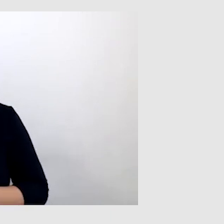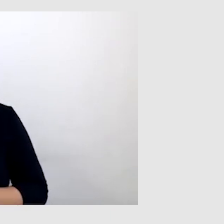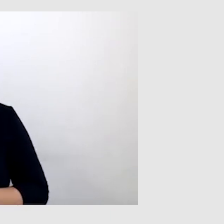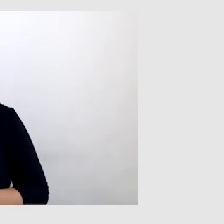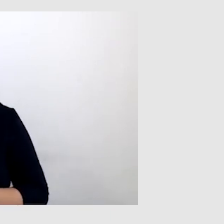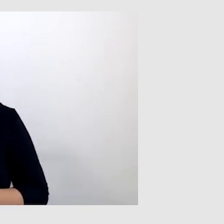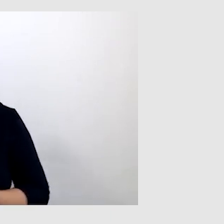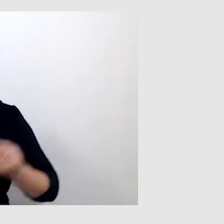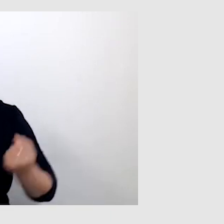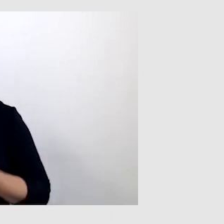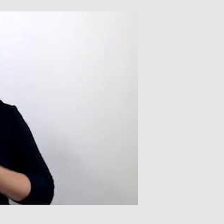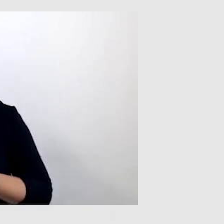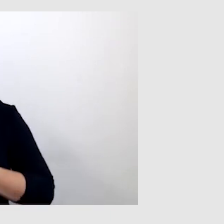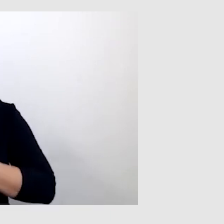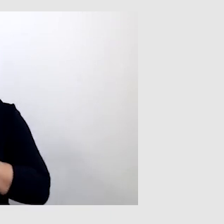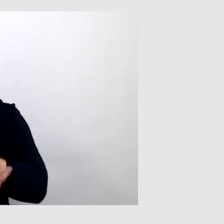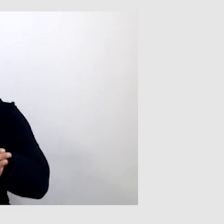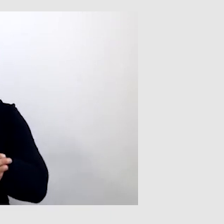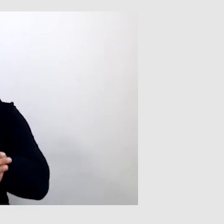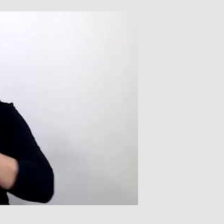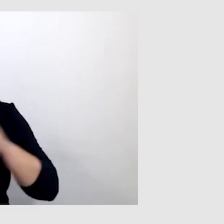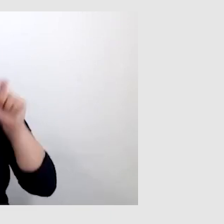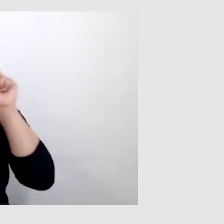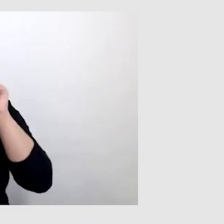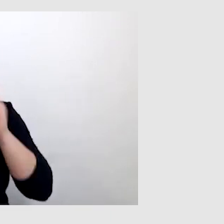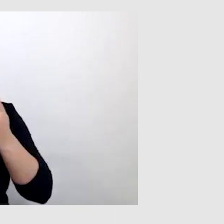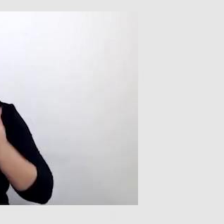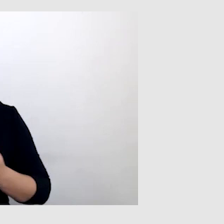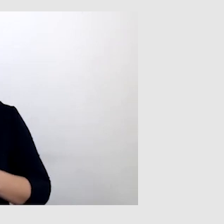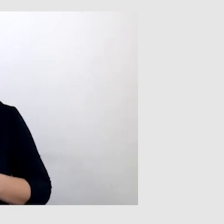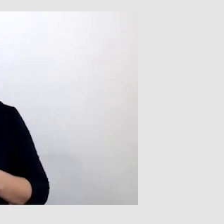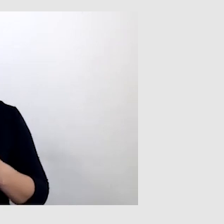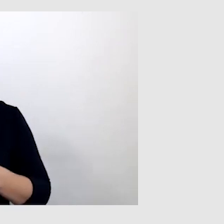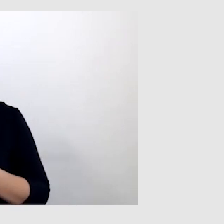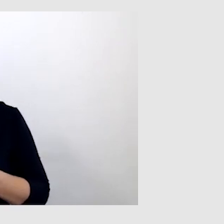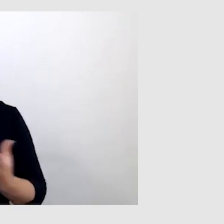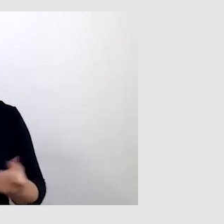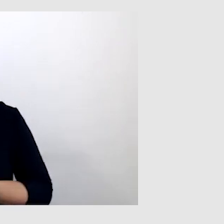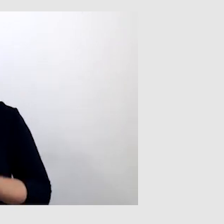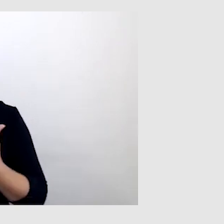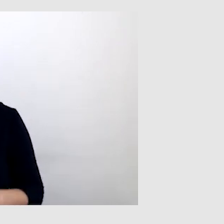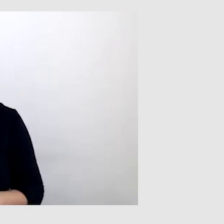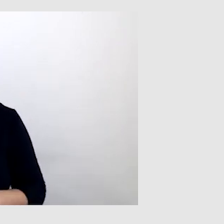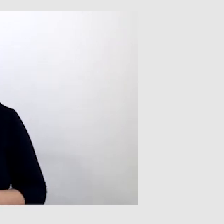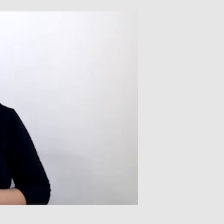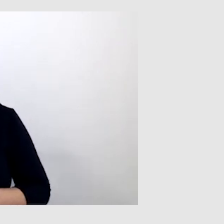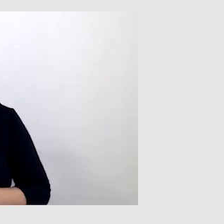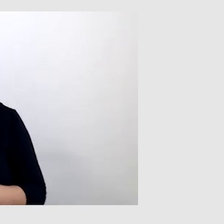staram się wspomagać aparatem słuchowym. Nie noszę implantu słuchowego, nie zdecydowałem się.